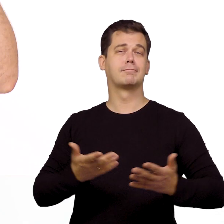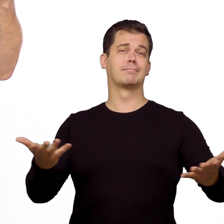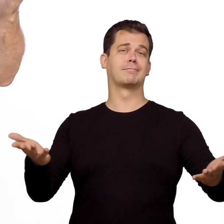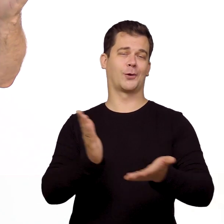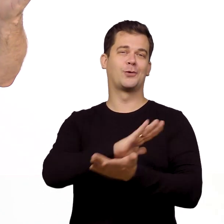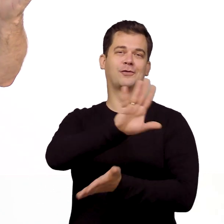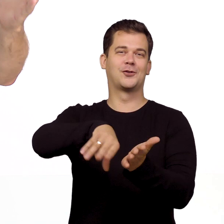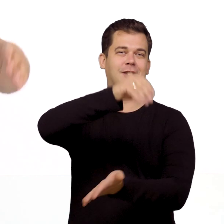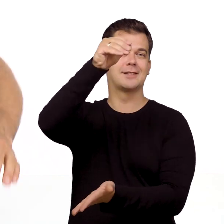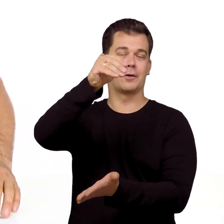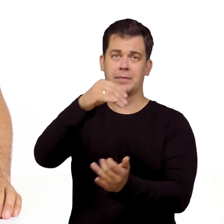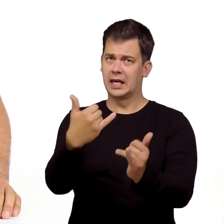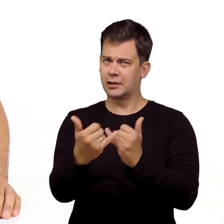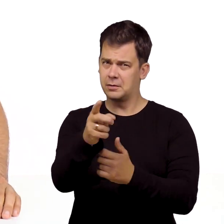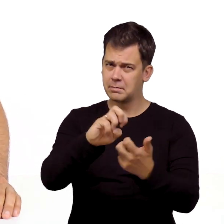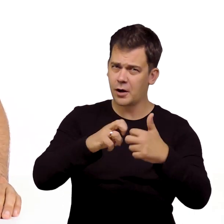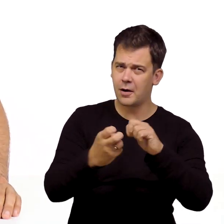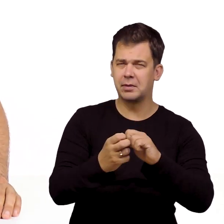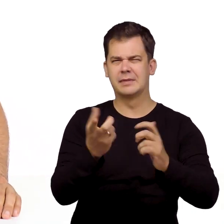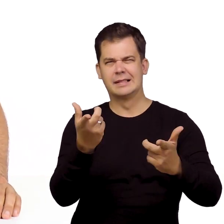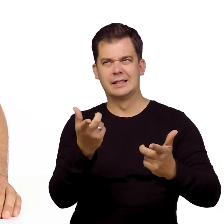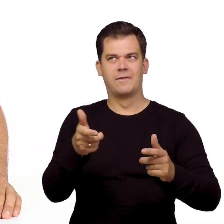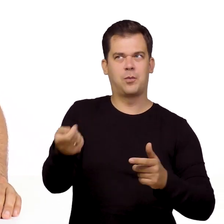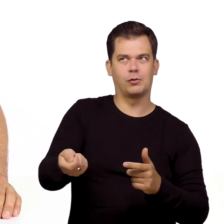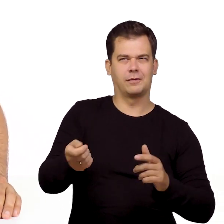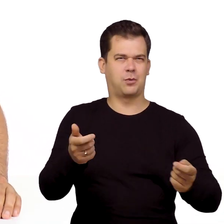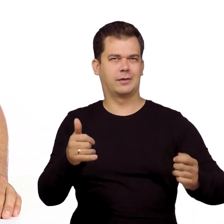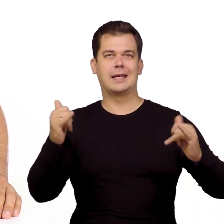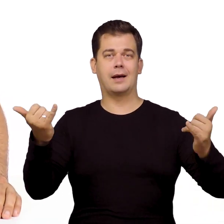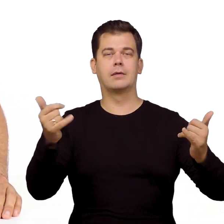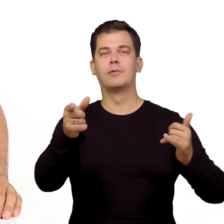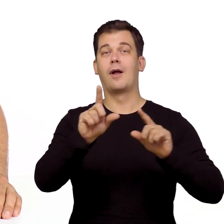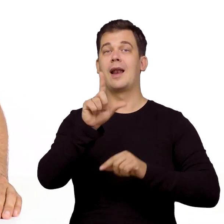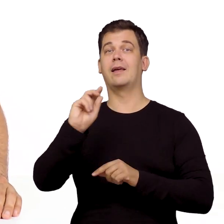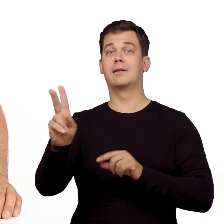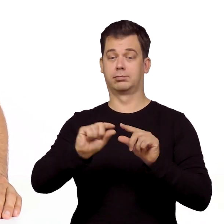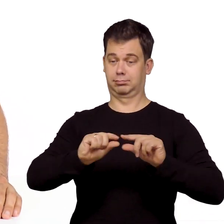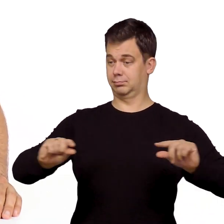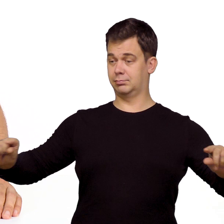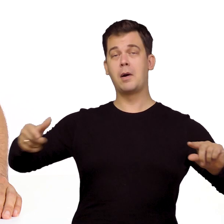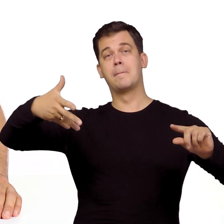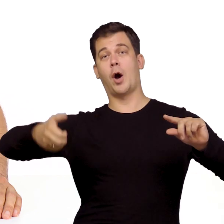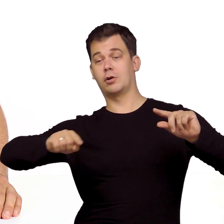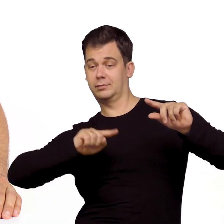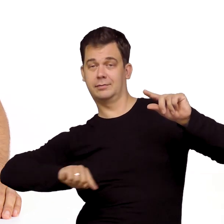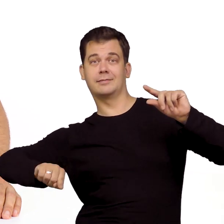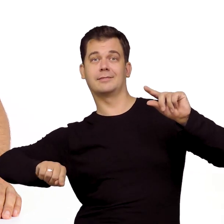W tym odcinku to wszystko. Jeśli macie problem z uruchmieniem Neostrady lub telewizji to linki do poradników znajdziecie w opisie pod filmem.